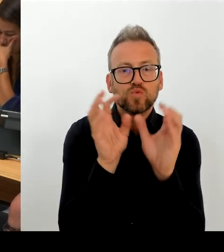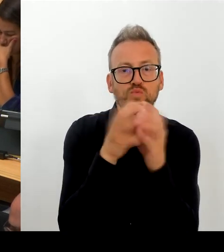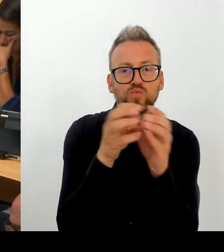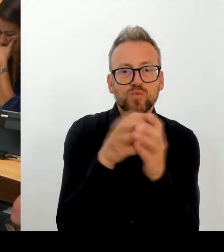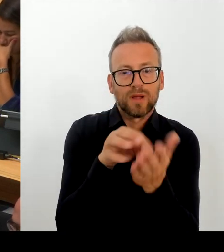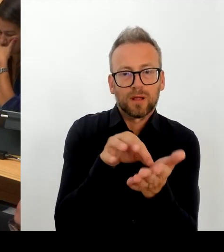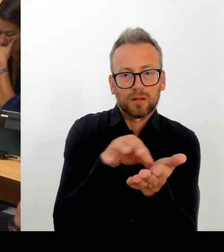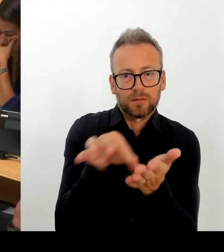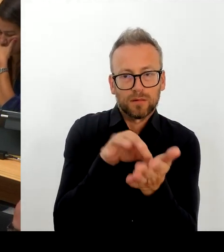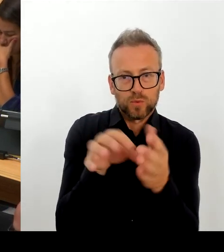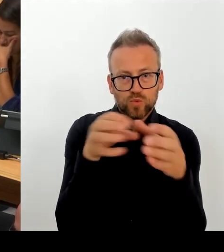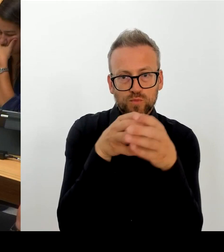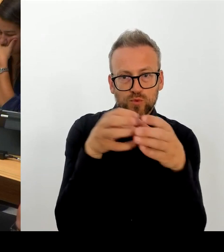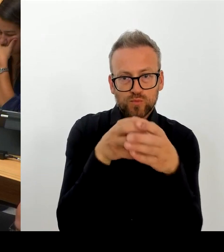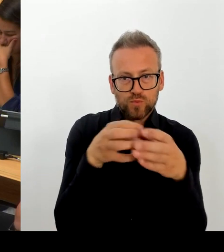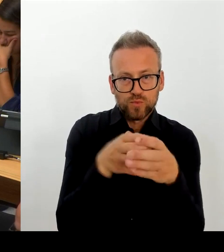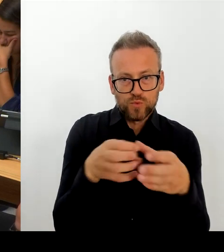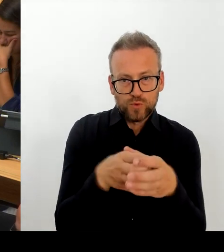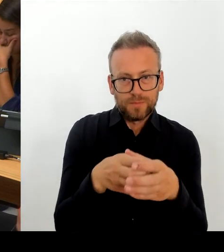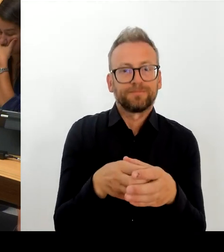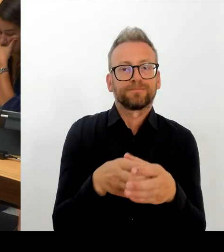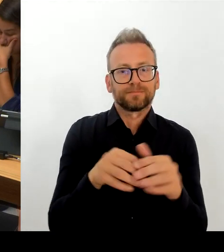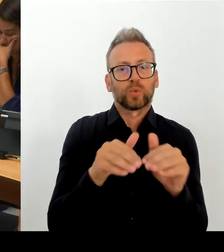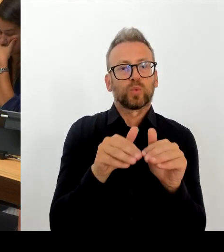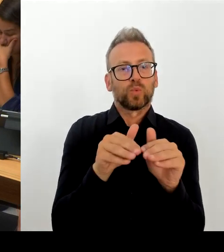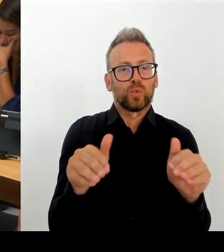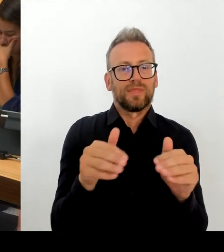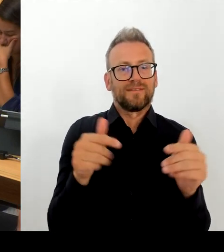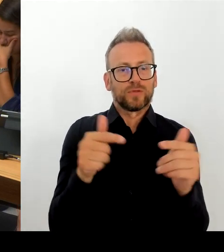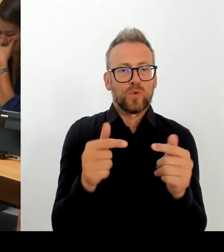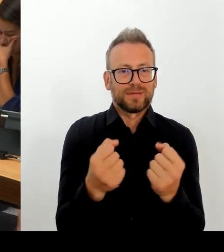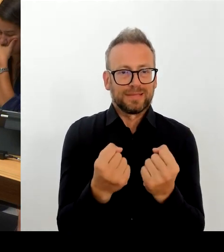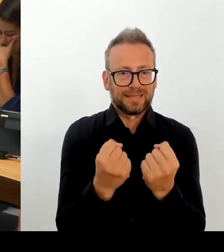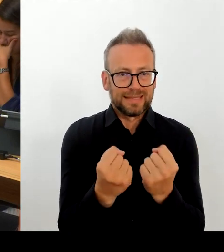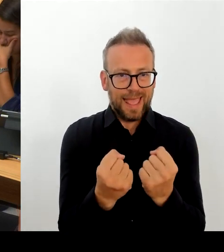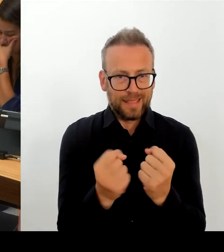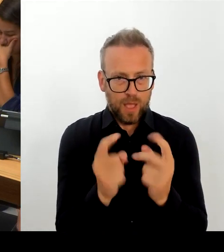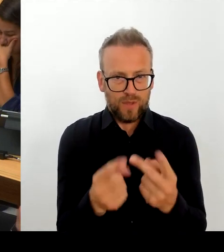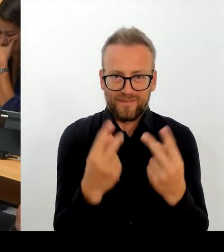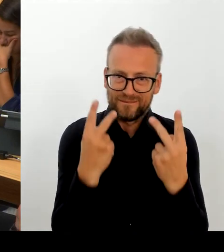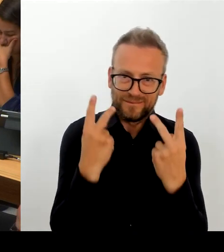Mein Eindruck ist, dass die Wirklichkeit, dass der Arbeitskräftemangel, wie ich ihn beschrieben habe, auch